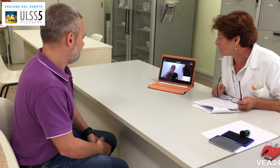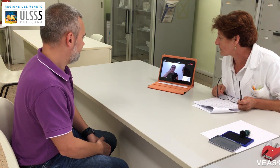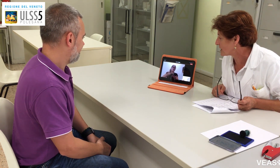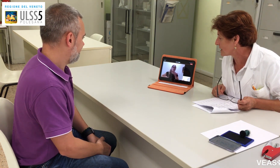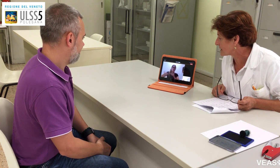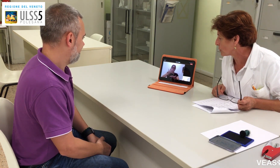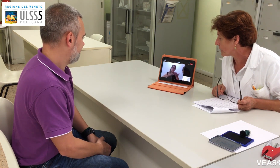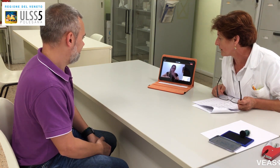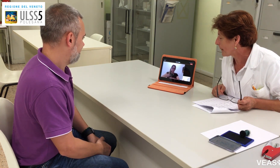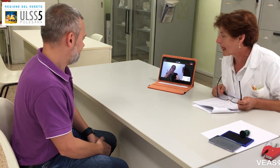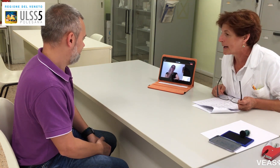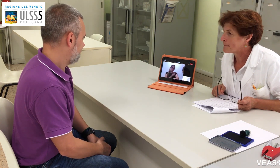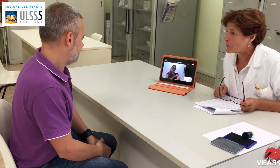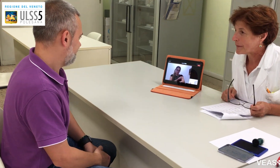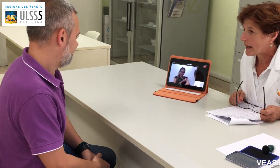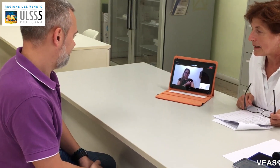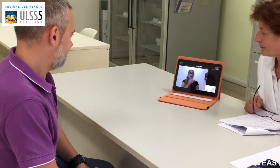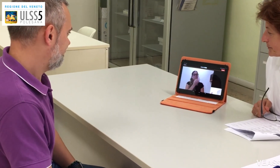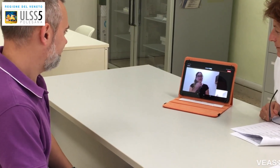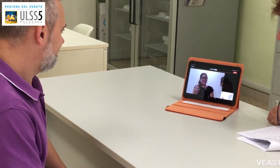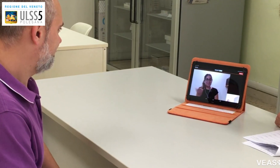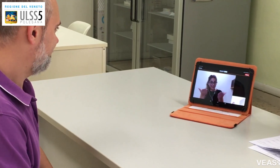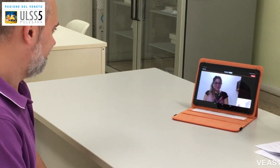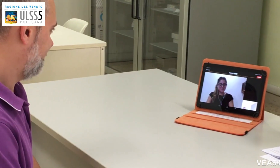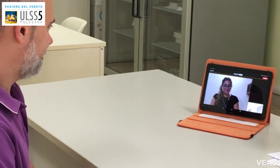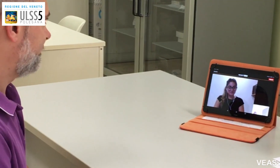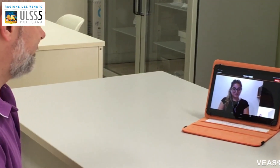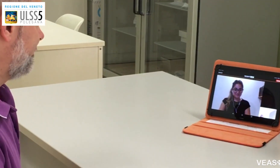per fare una vaccinazione. Certo, prego.